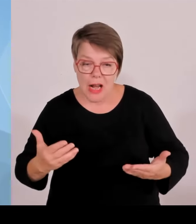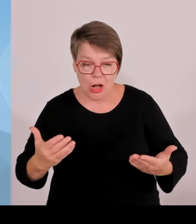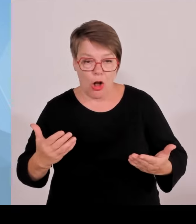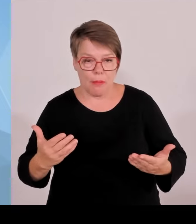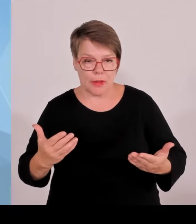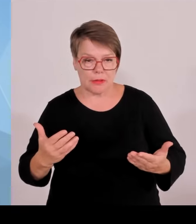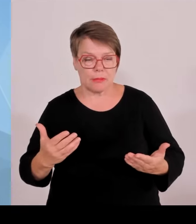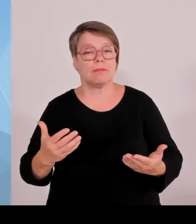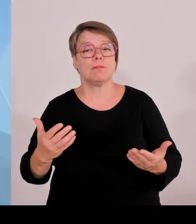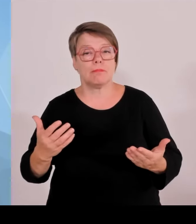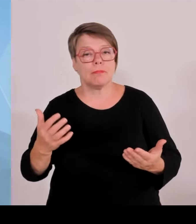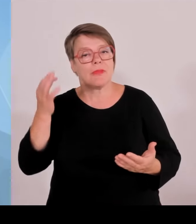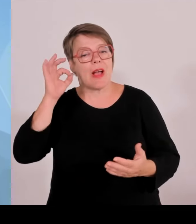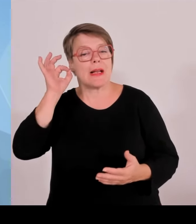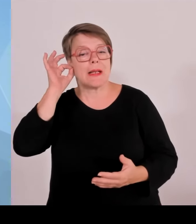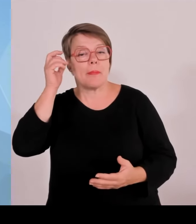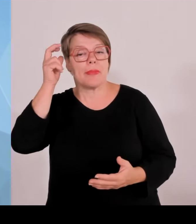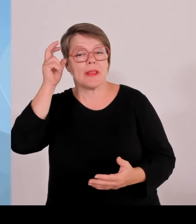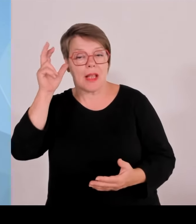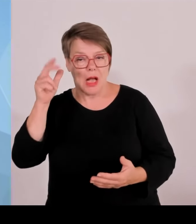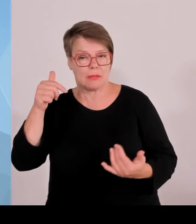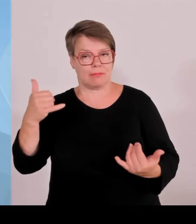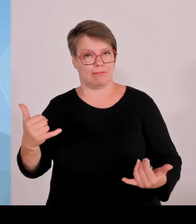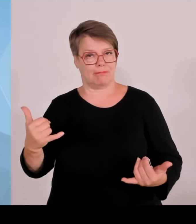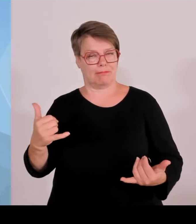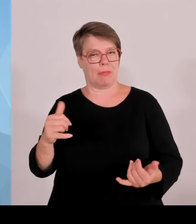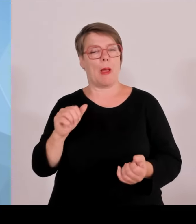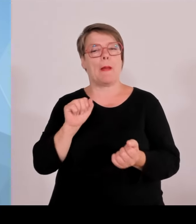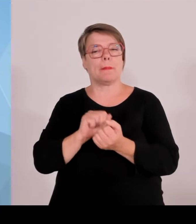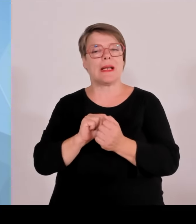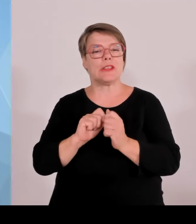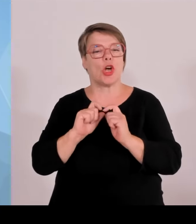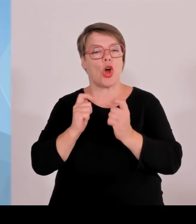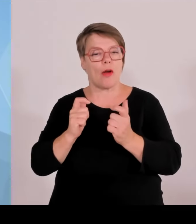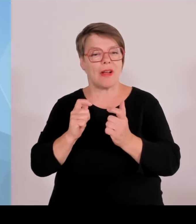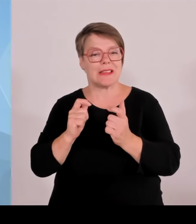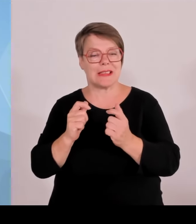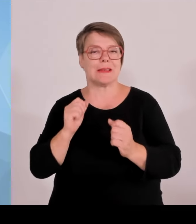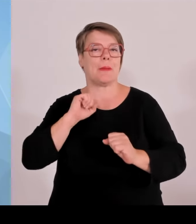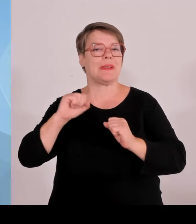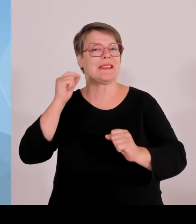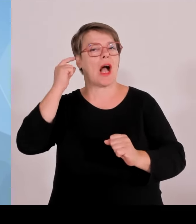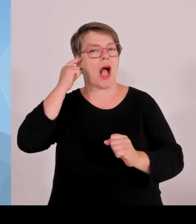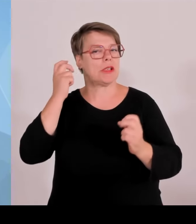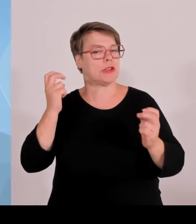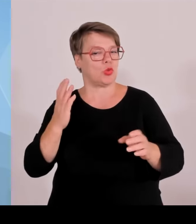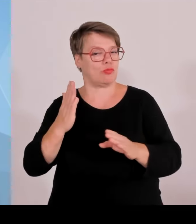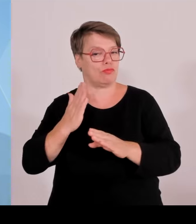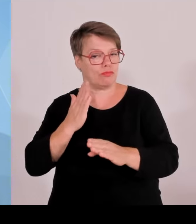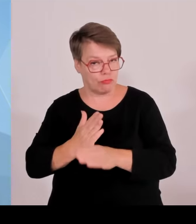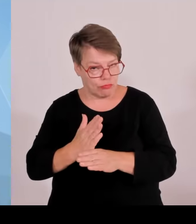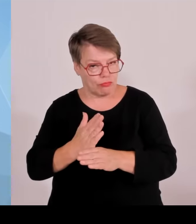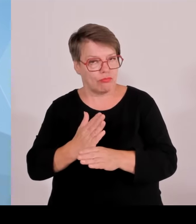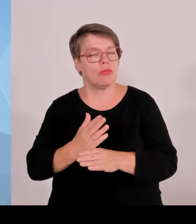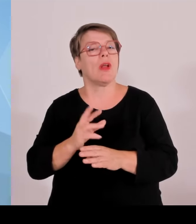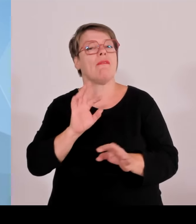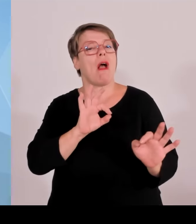Auch im Zuge der heutigen Sitzung, die aufgrund der Landtagssitzung heute Nachmittag etwas kürzer war als sonst. Zwei Stunden